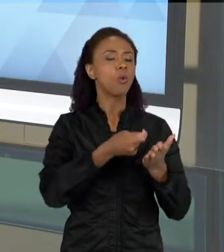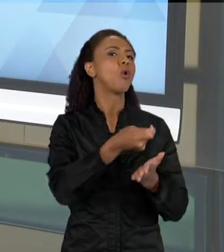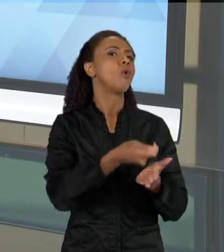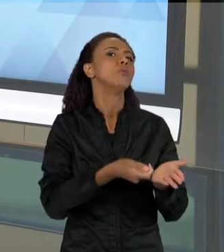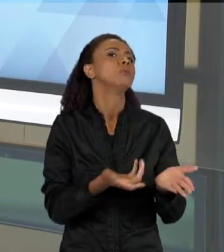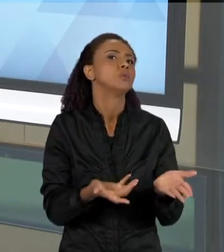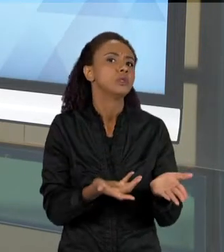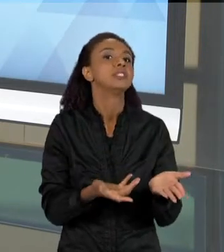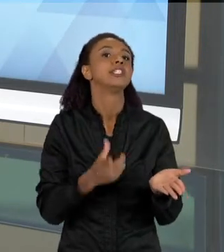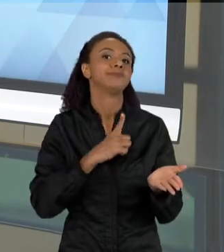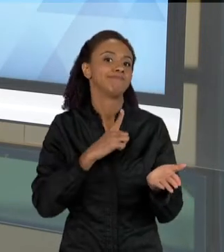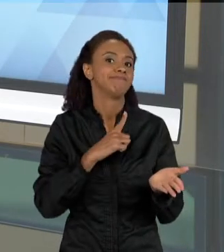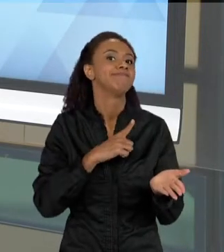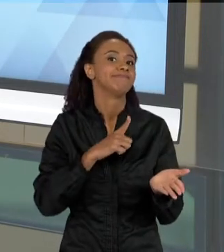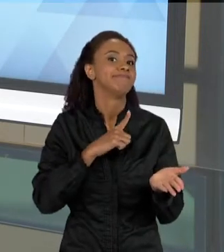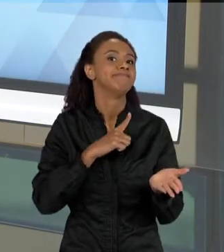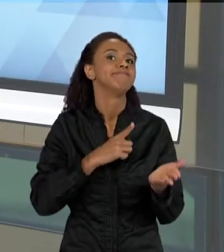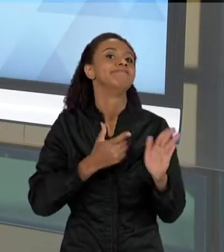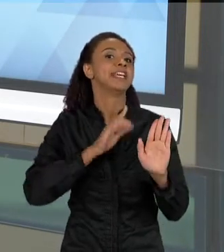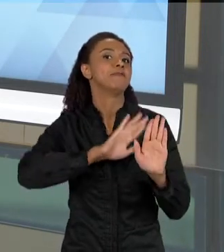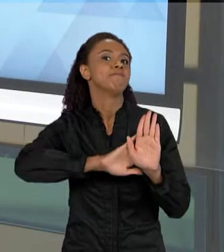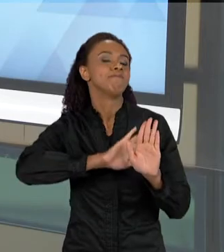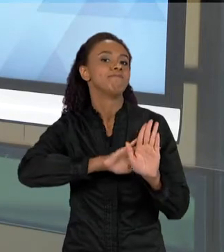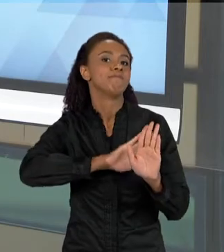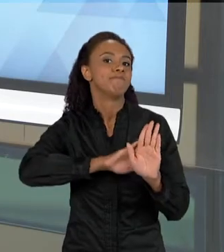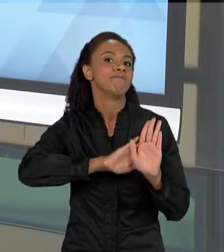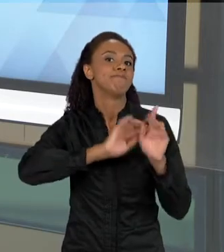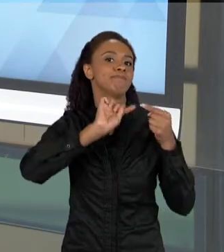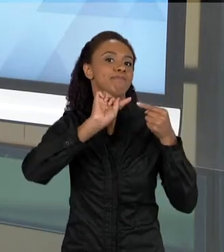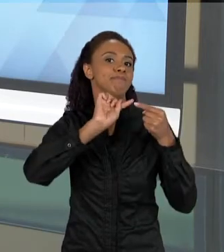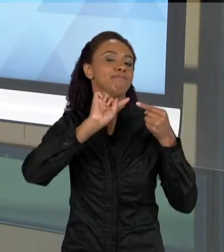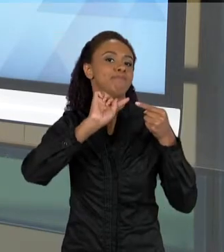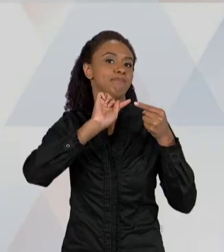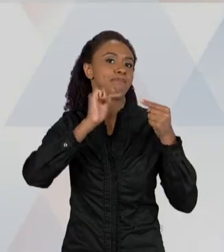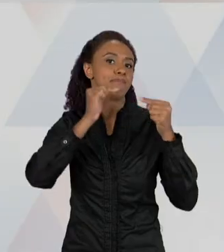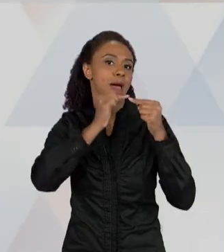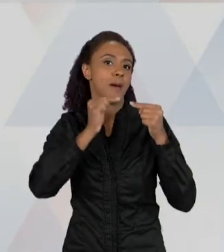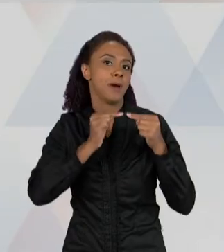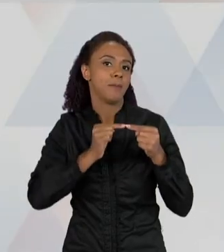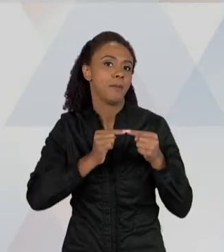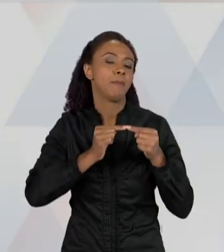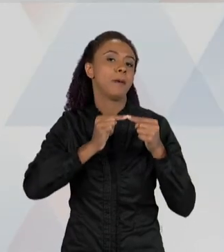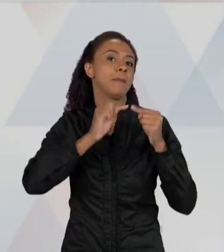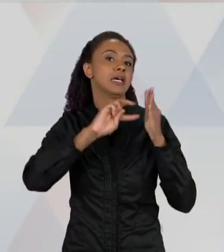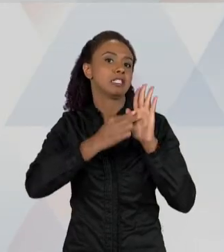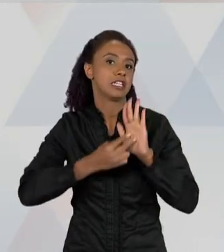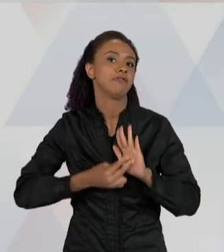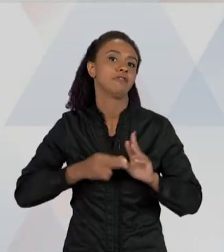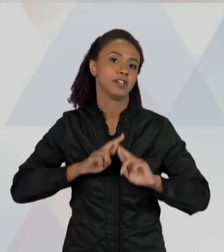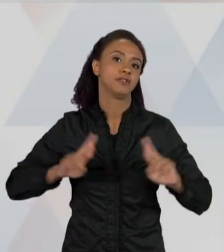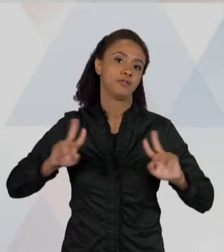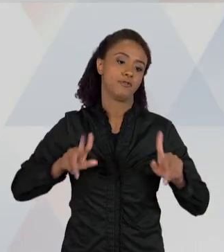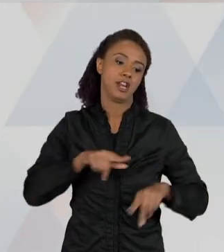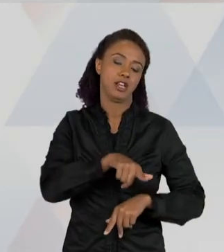A OUTRA COISA É QUE LER É UMA ATIVIDADE COMPLEXA, PORQUE A LEITURA TRABALHA COM